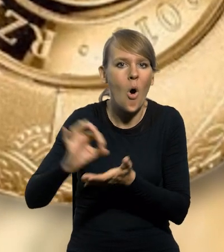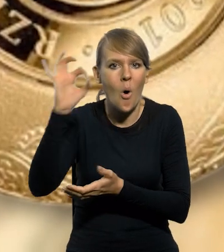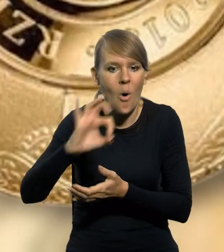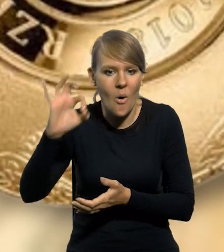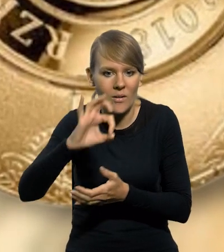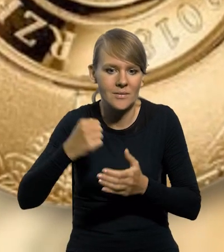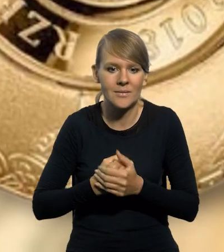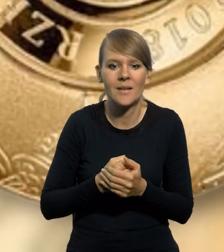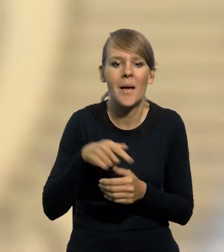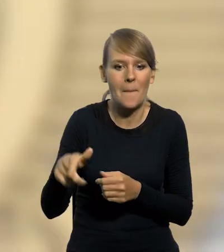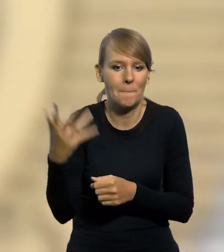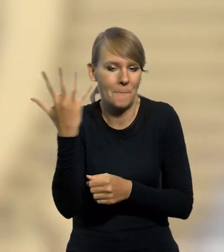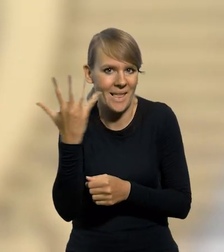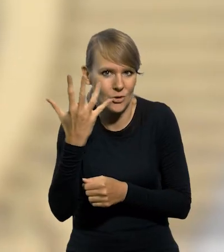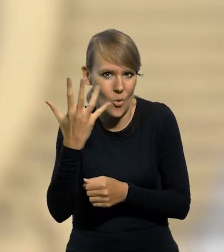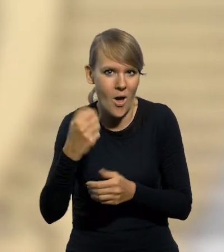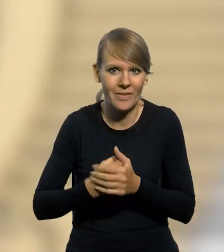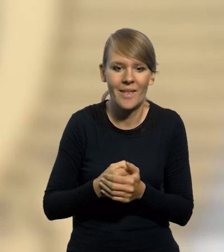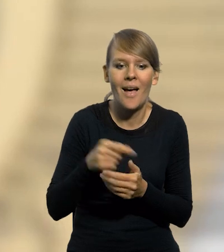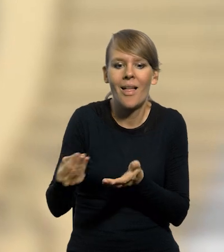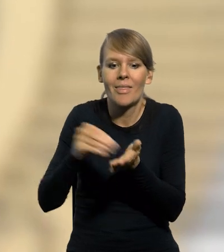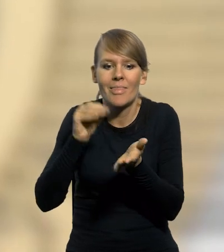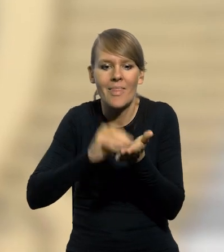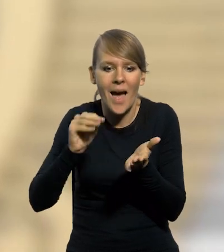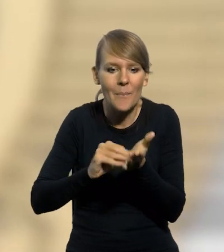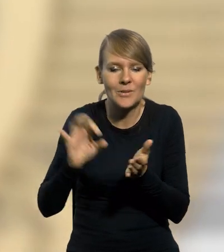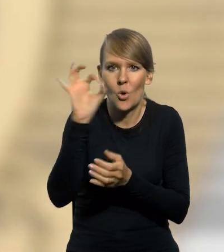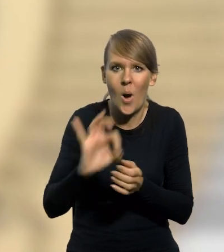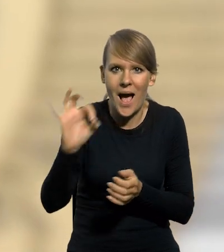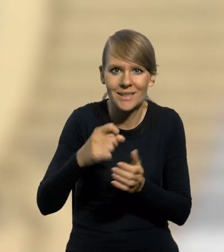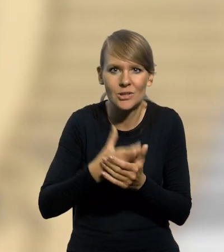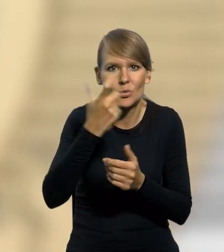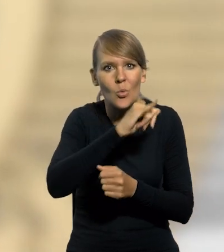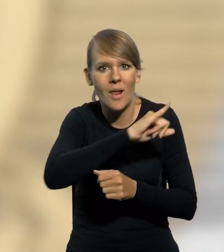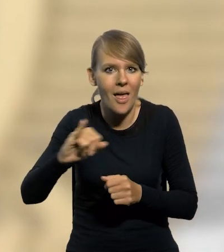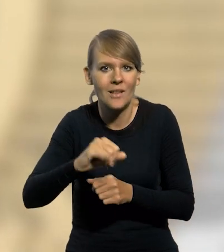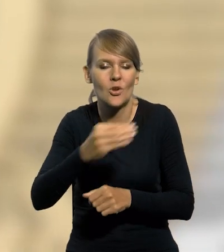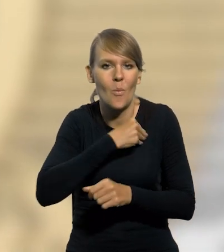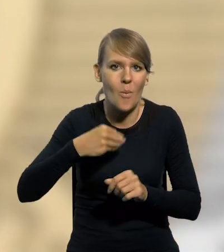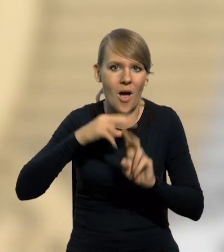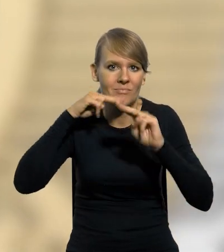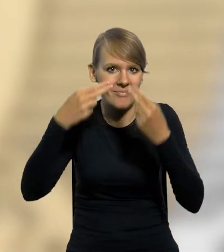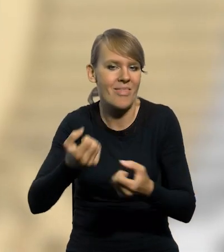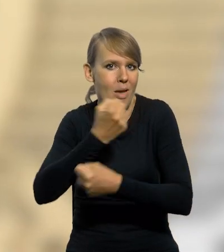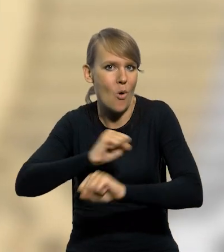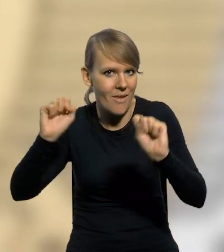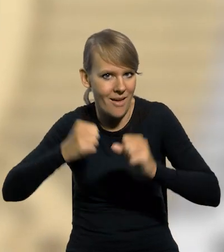w standardzie obiegowym o nominale 5 złotych z napisem okolicznościowym. Stulecie odzyskania przez Polskę niepodległości.